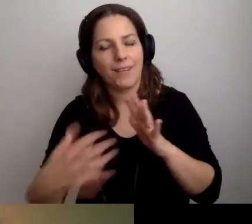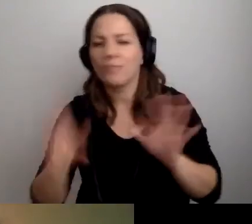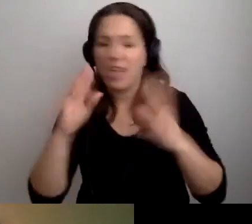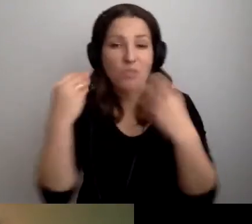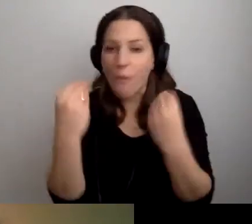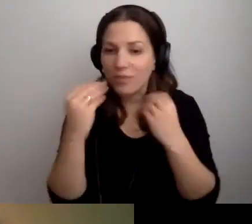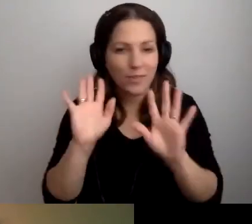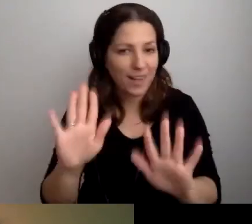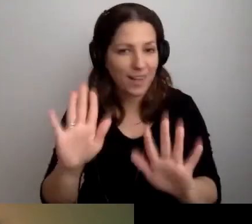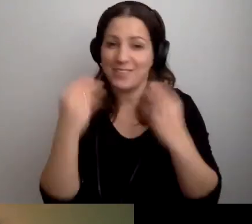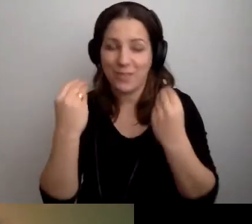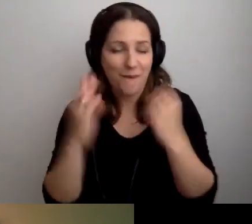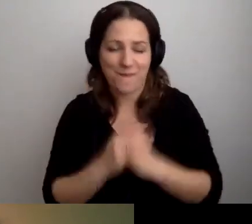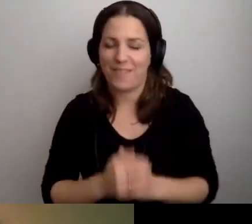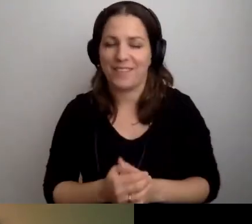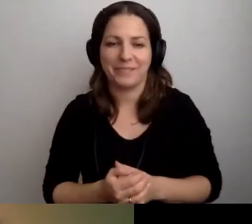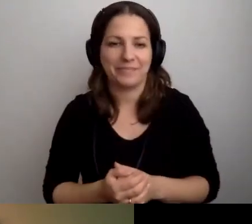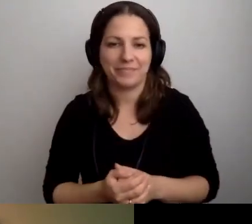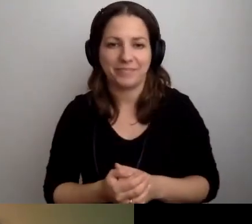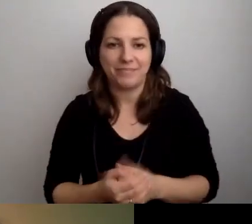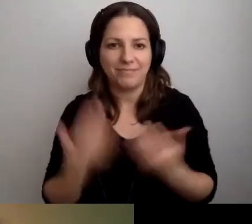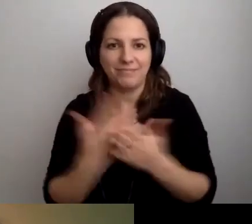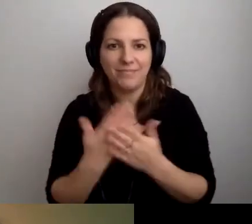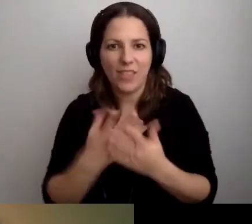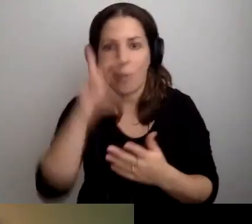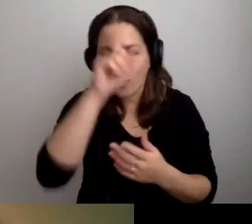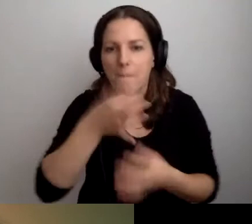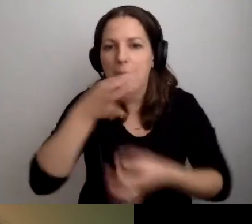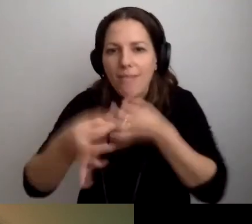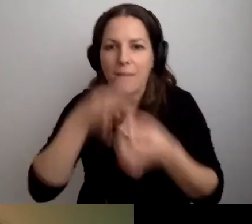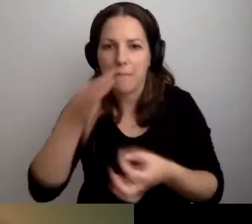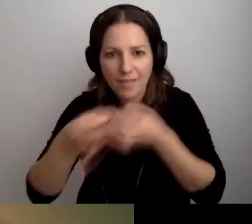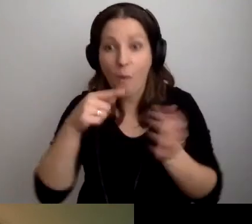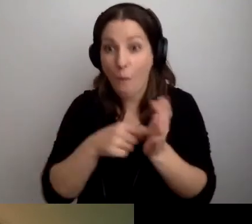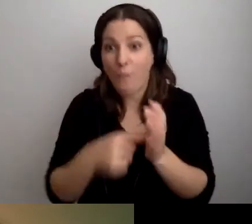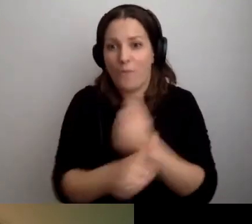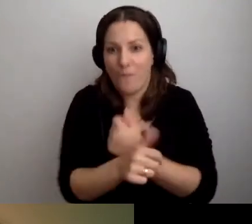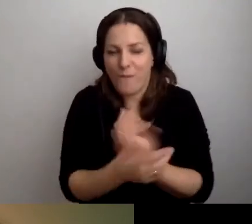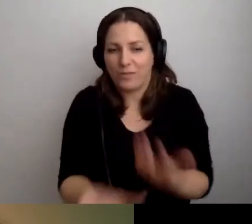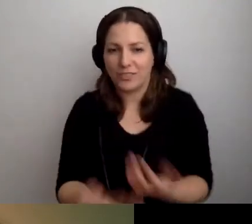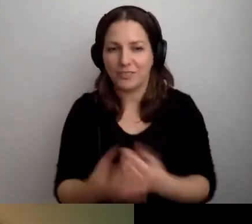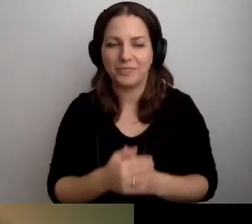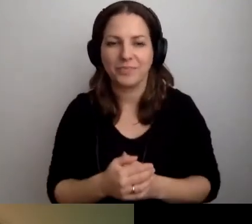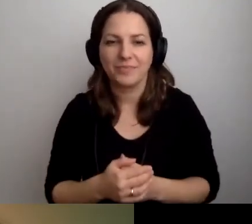MAŁGORZATA: Właśnie cudownie. Dlatego ludzie pytają. O to chodzi. Wioletta pyta,